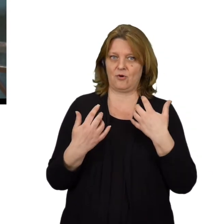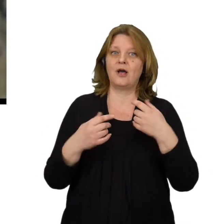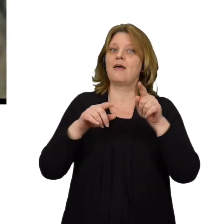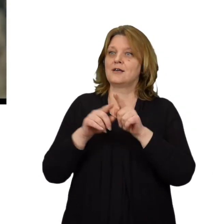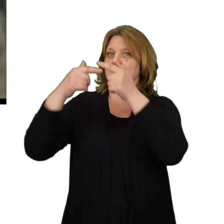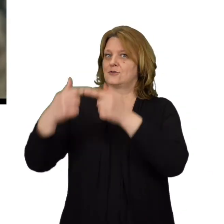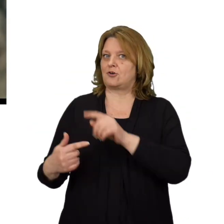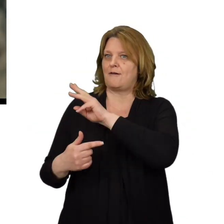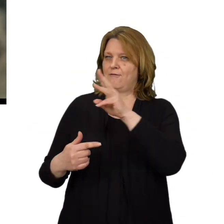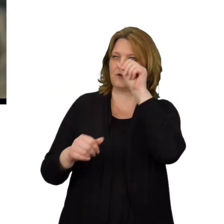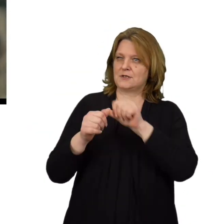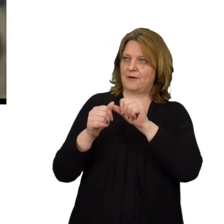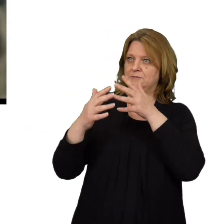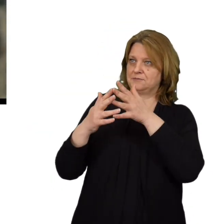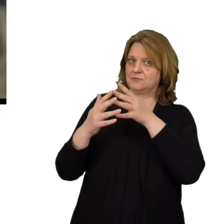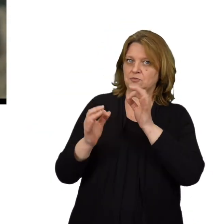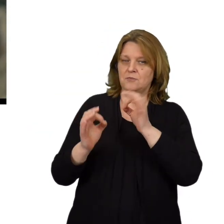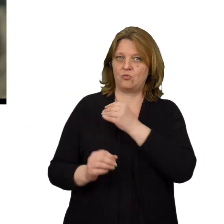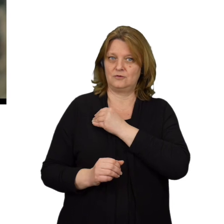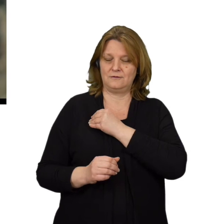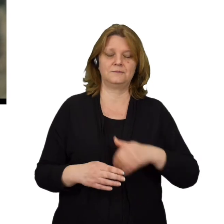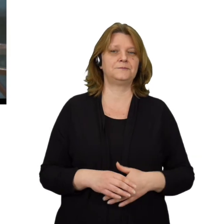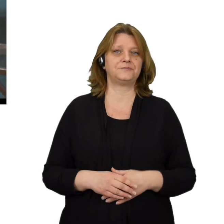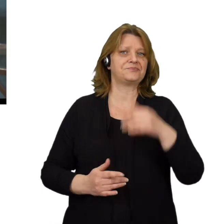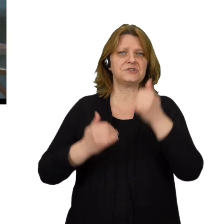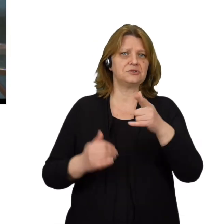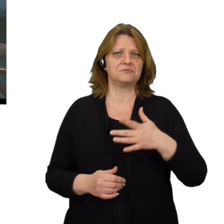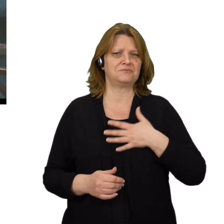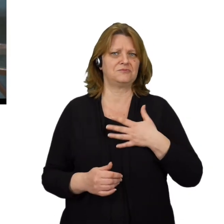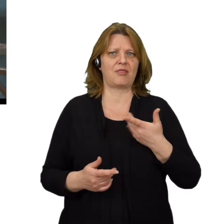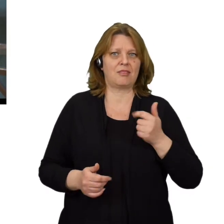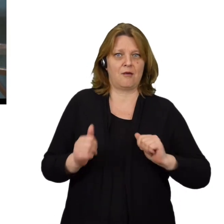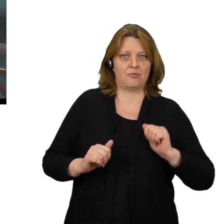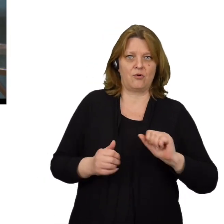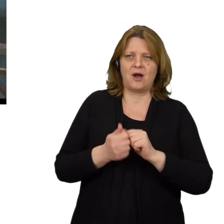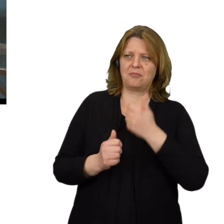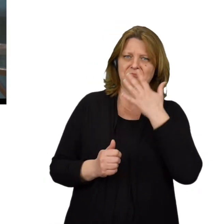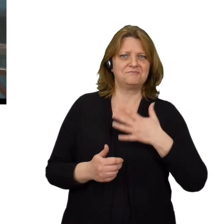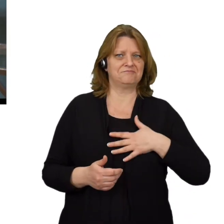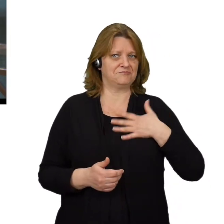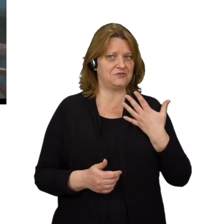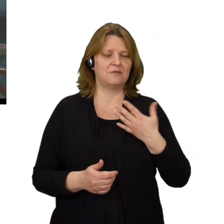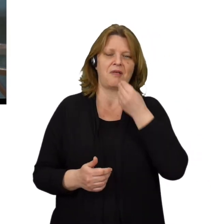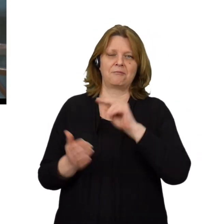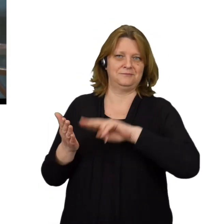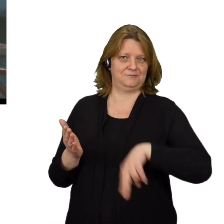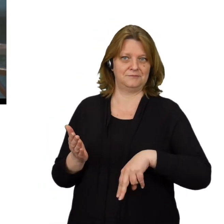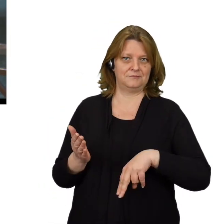oraz adres strony na jaką zostaniesz przekierowany. Jeśli cokolwiek Cię zaniepokoi lub wyda się podejrzane lepiej zrezygnuj.